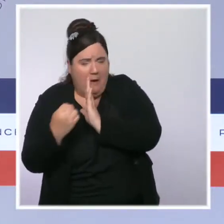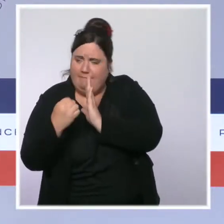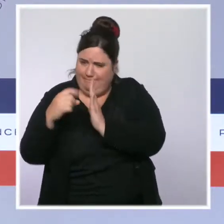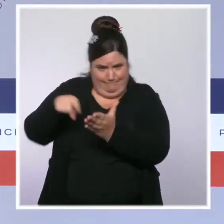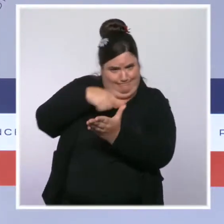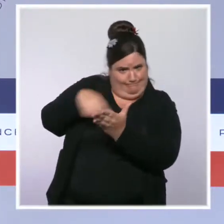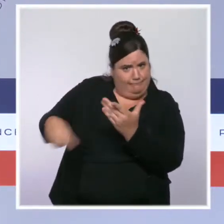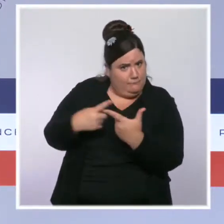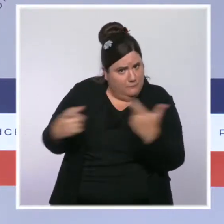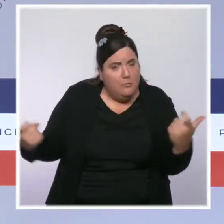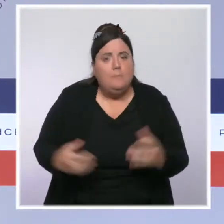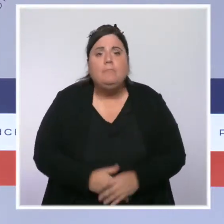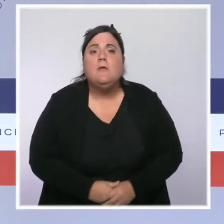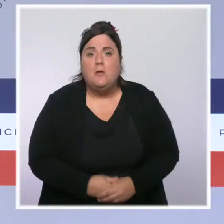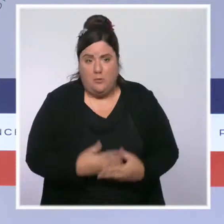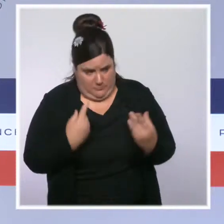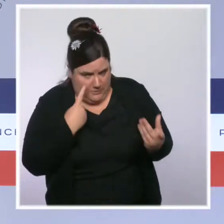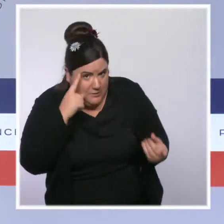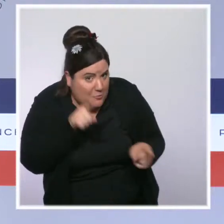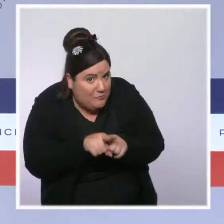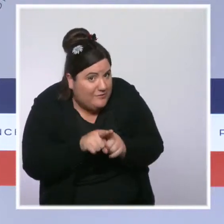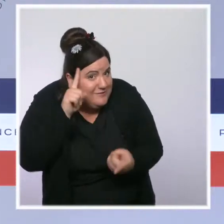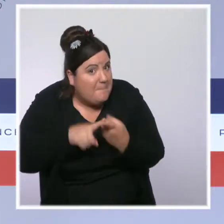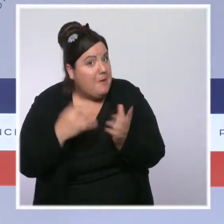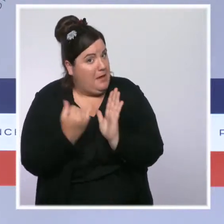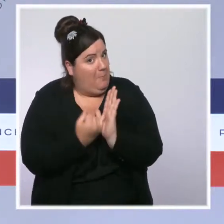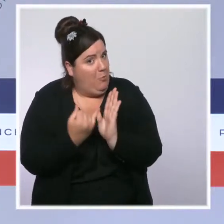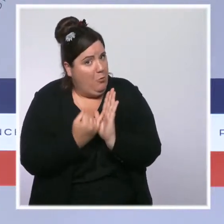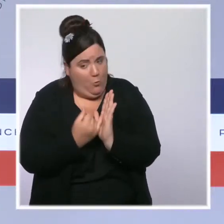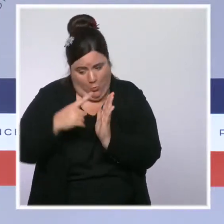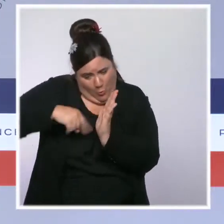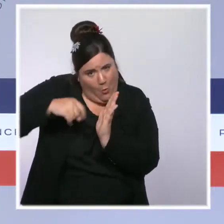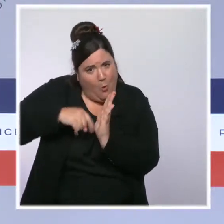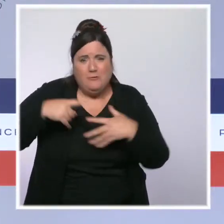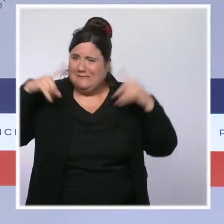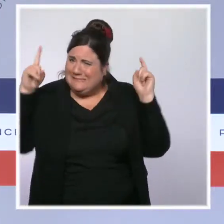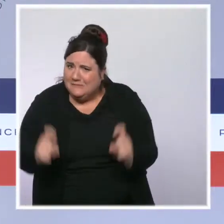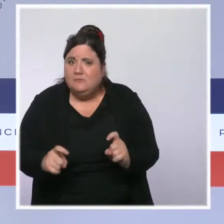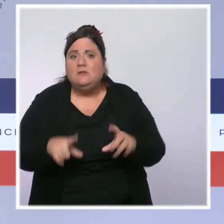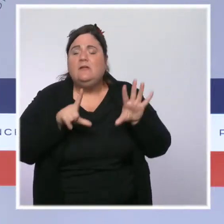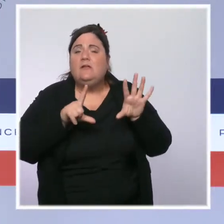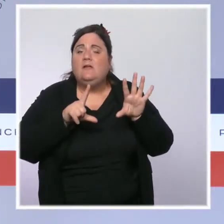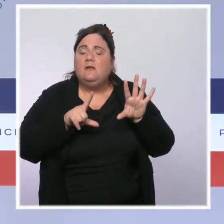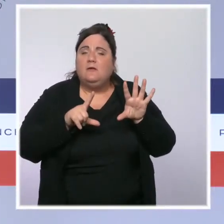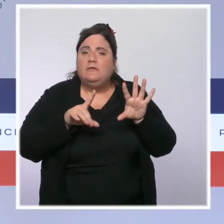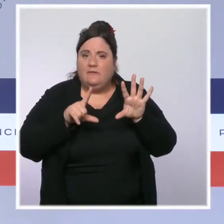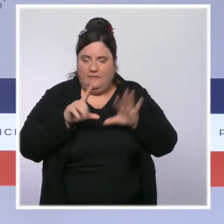Nous avons baissé l'impôt sur le revenu : 5 milliards d'euros pour 17 millions de ménages. Nous avons supprimé la taxe d'habitation pour 80 %